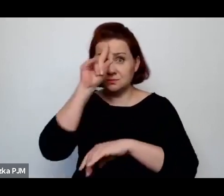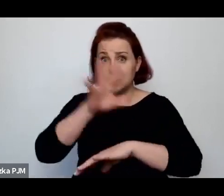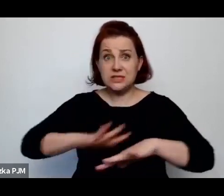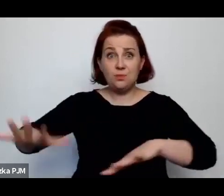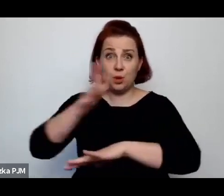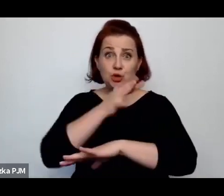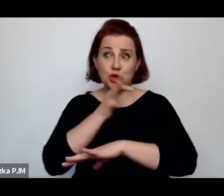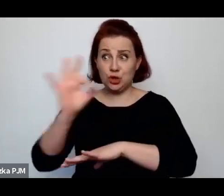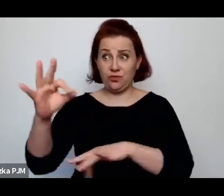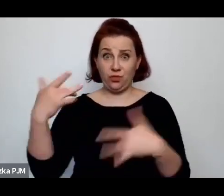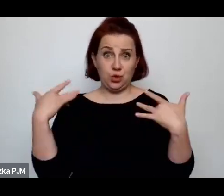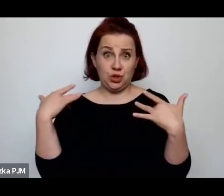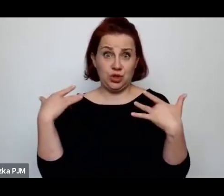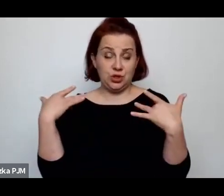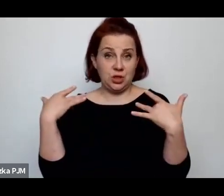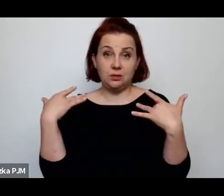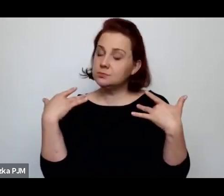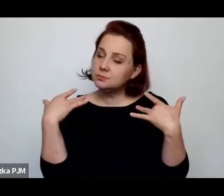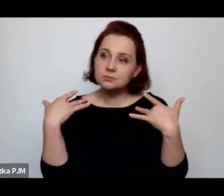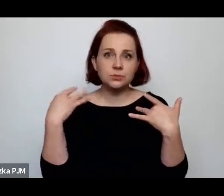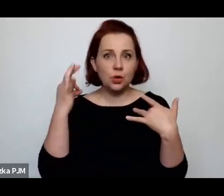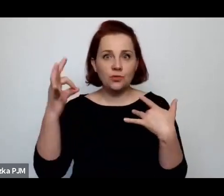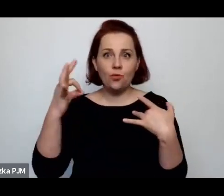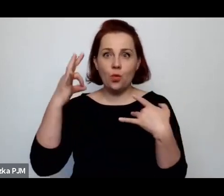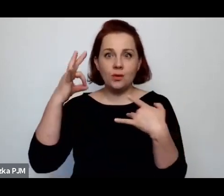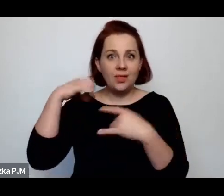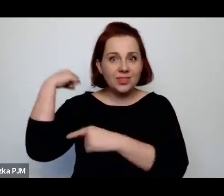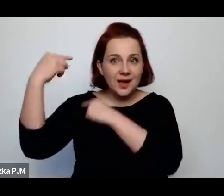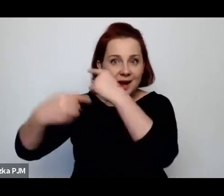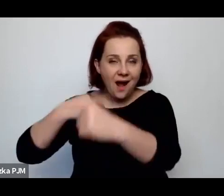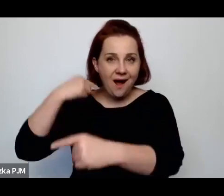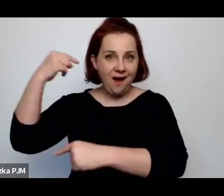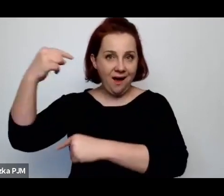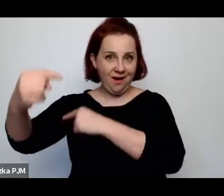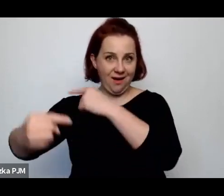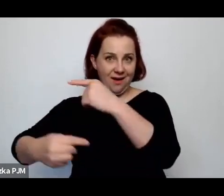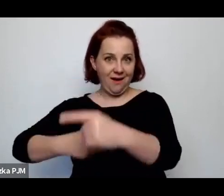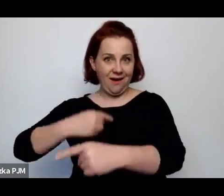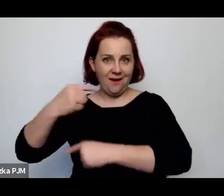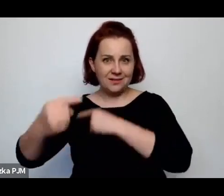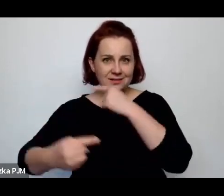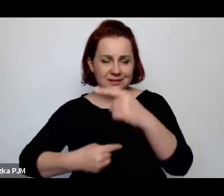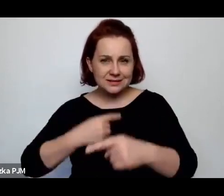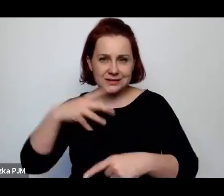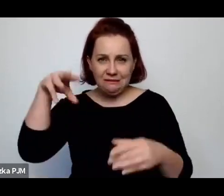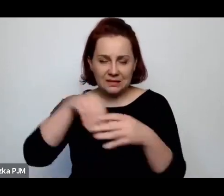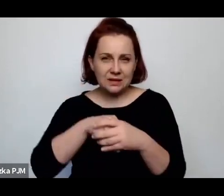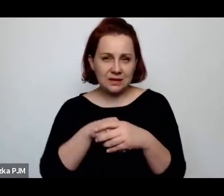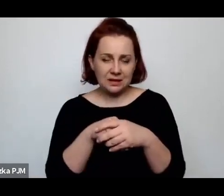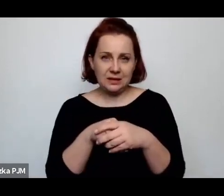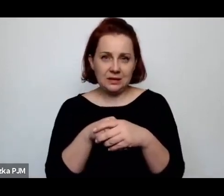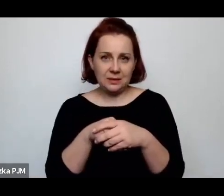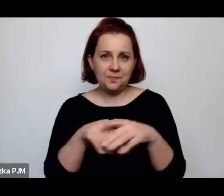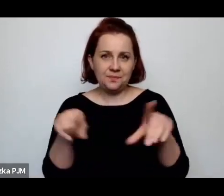która zajmowała się tradycyjnie jatkami i przetwórstwem mięsa.